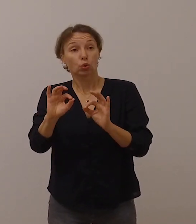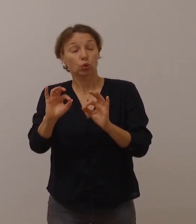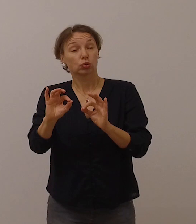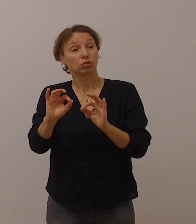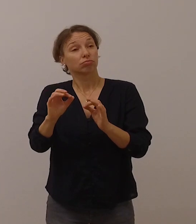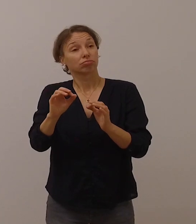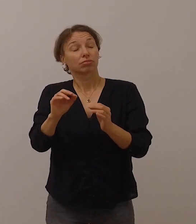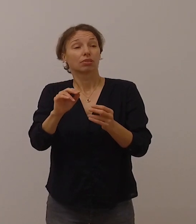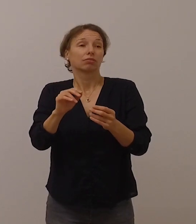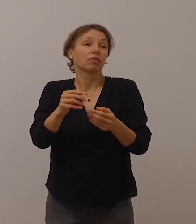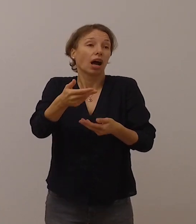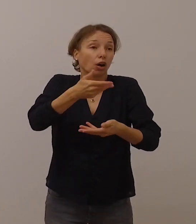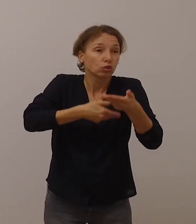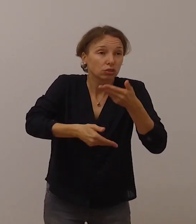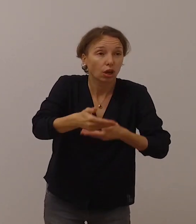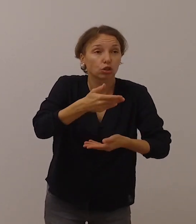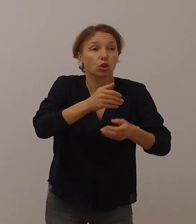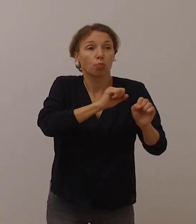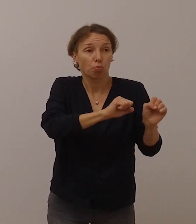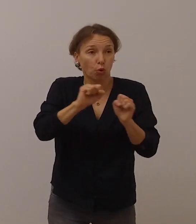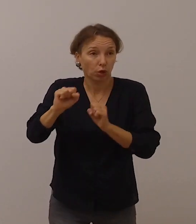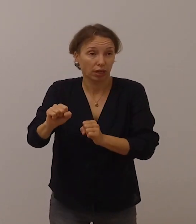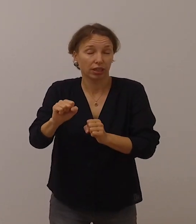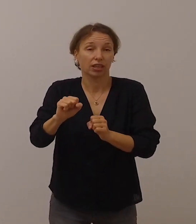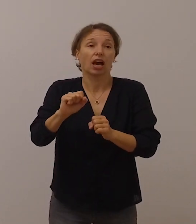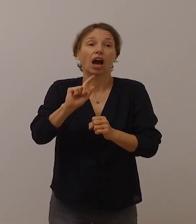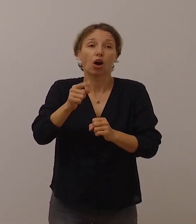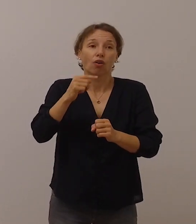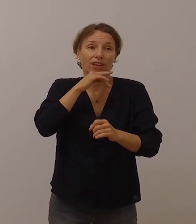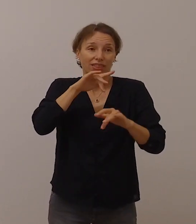auch über eine gewisse physische Distanz hinweg.